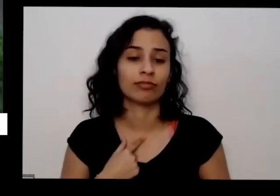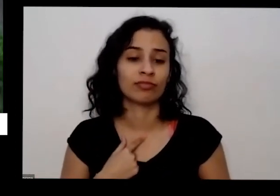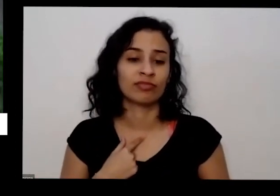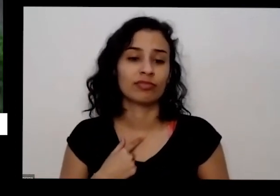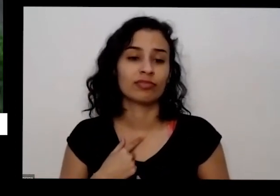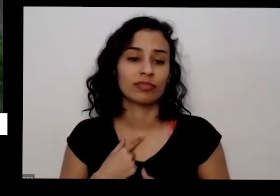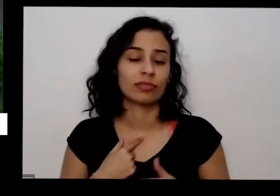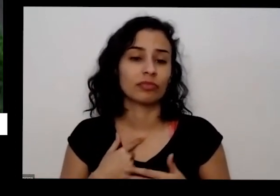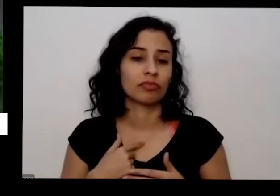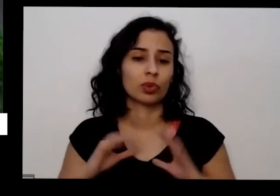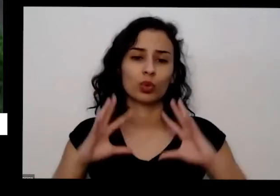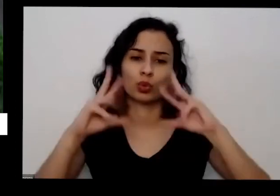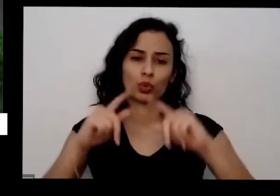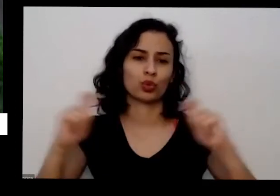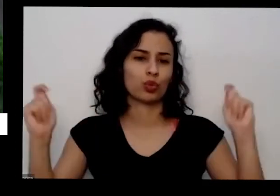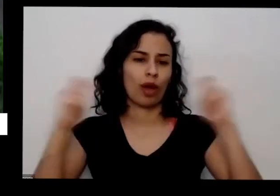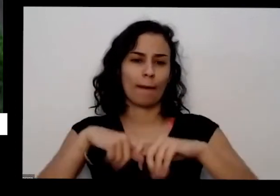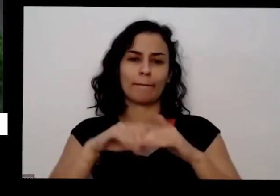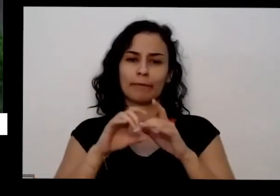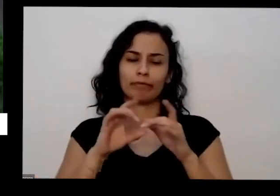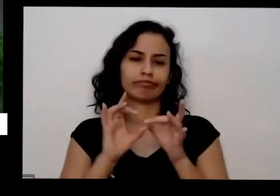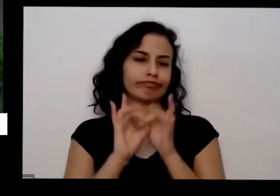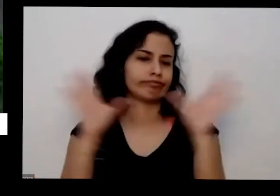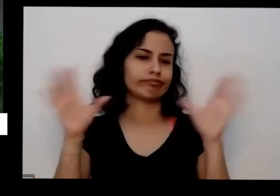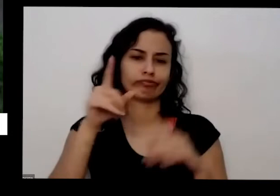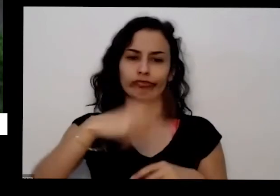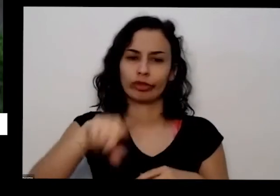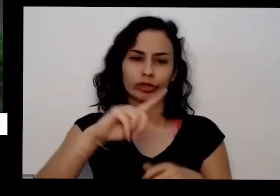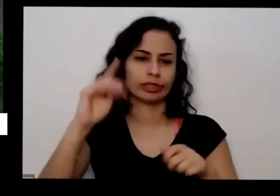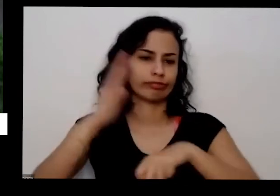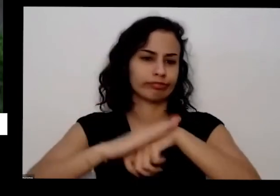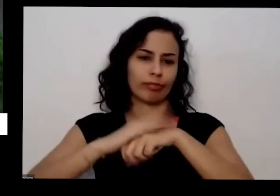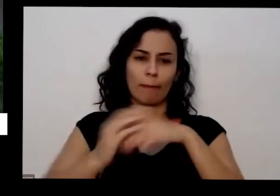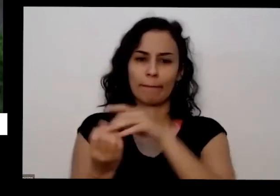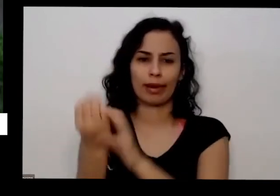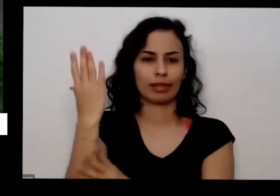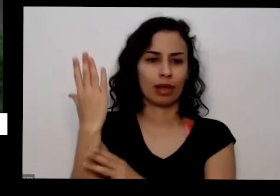passar o que que vai precisar eu falei daquela questão do Sol que a gente precisa de ter pelo